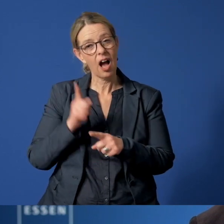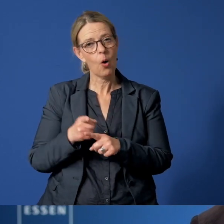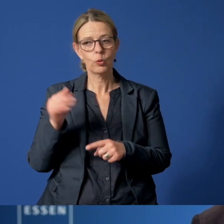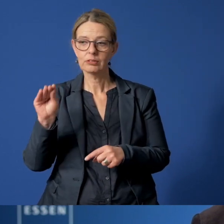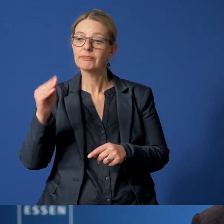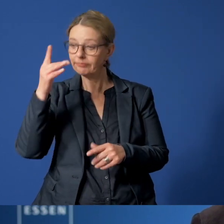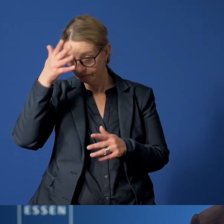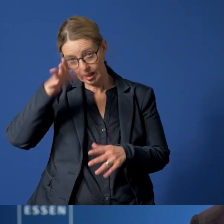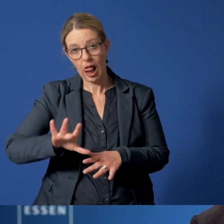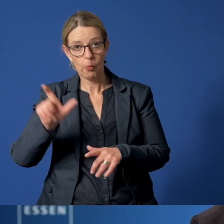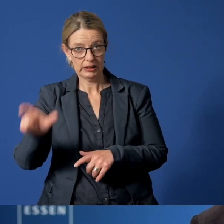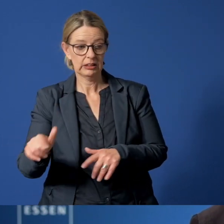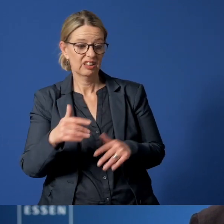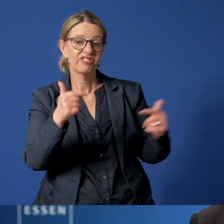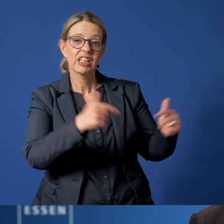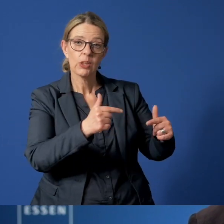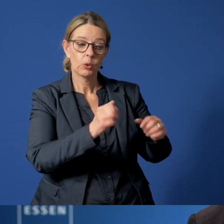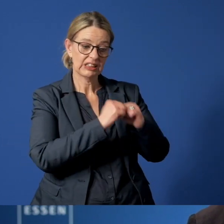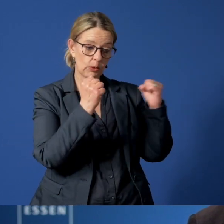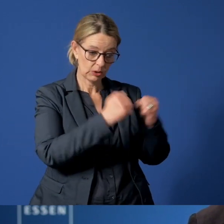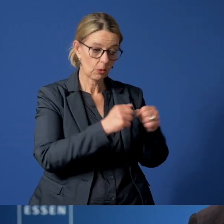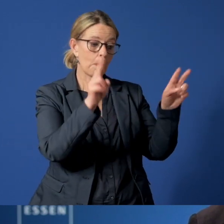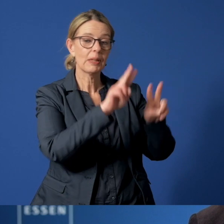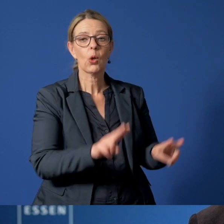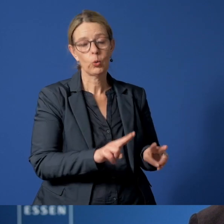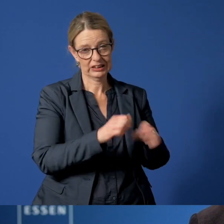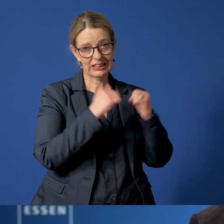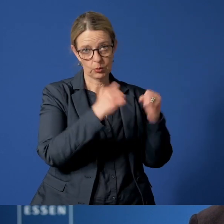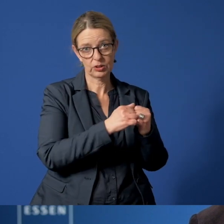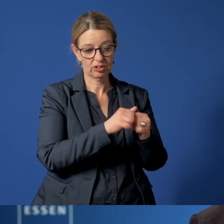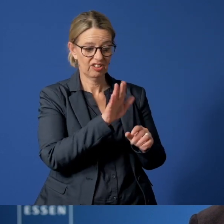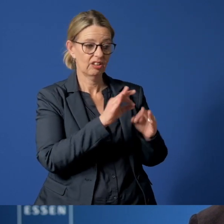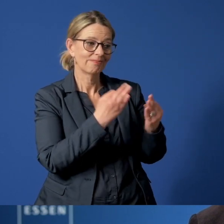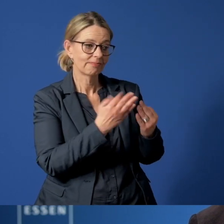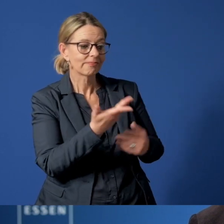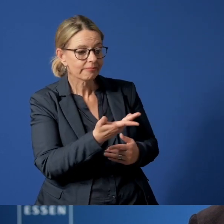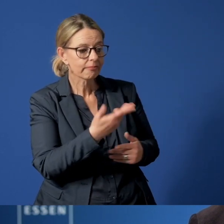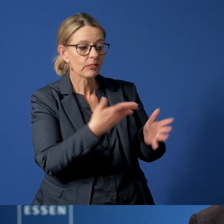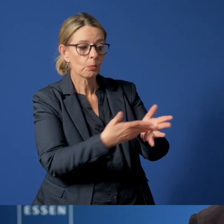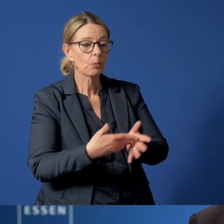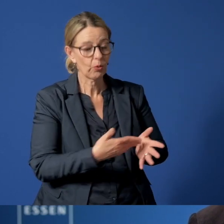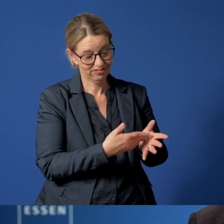die Versorgungssituation und auch die Betreuungssituation in den Familien vor Ort zu überprüfen.